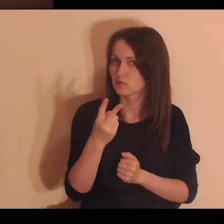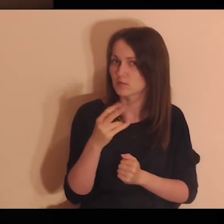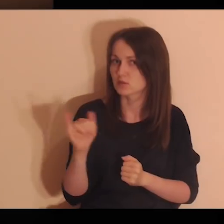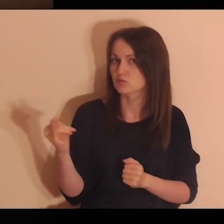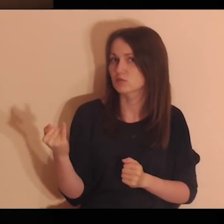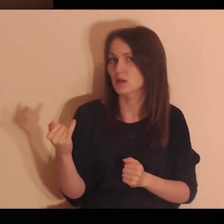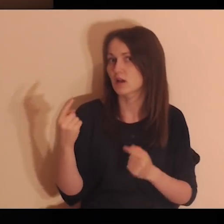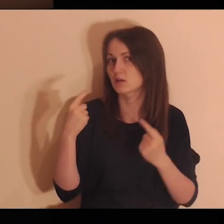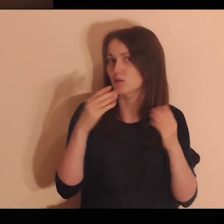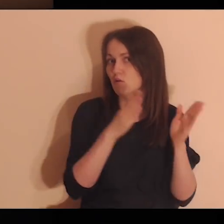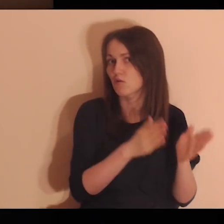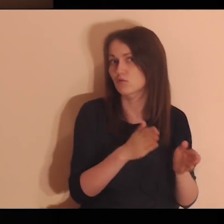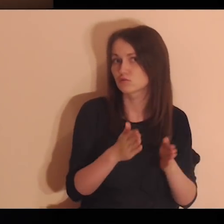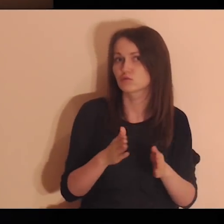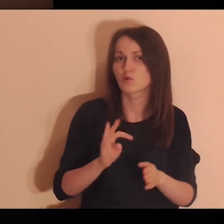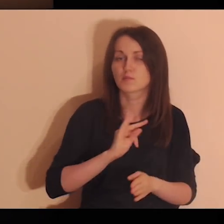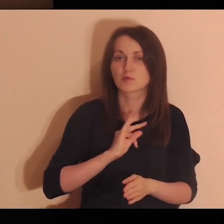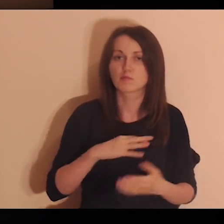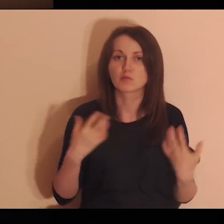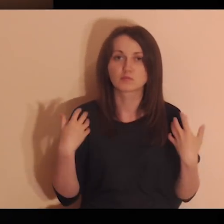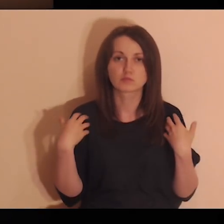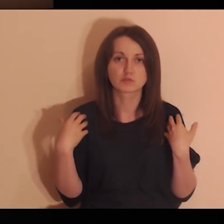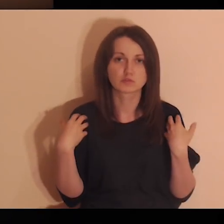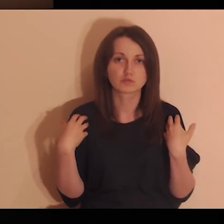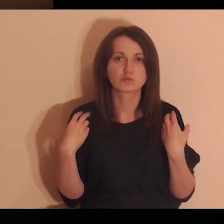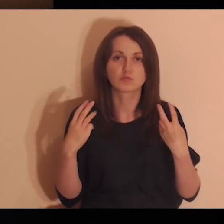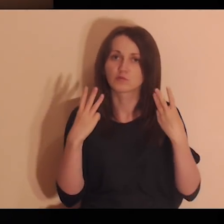abym zobaczył, jakie osoby w moim życiu są dla mnie ważne,